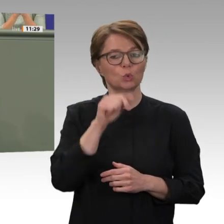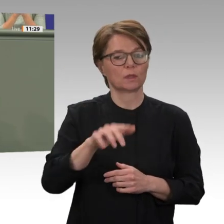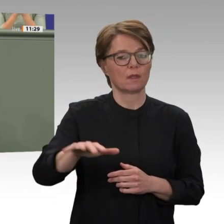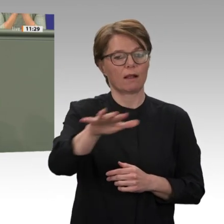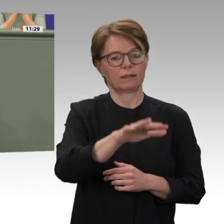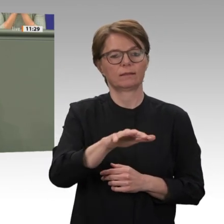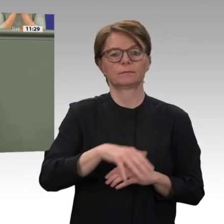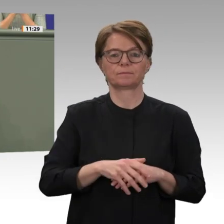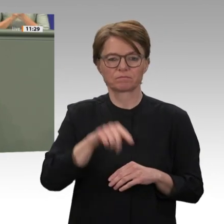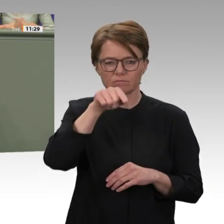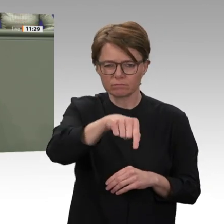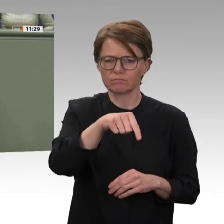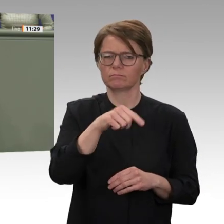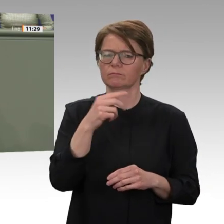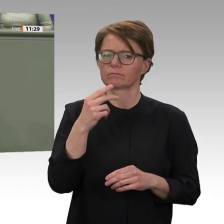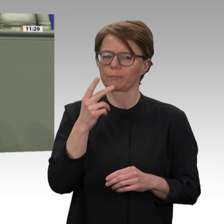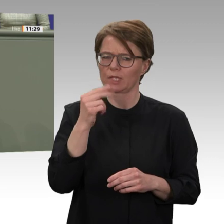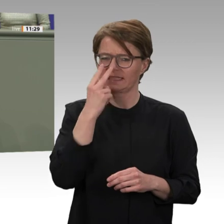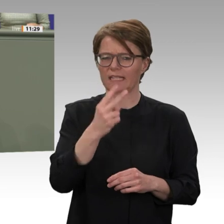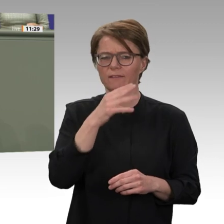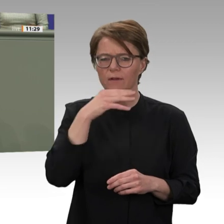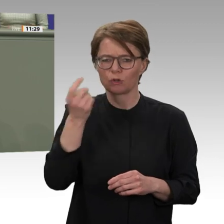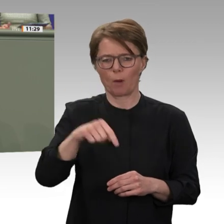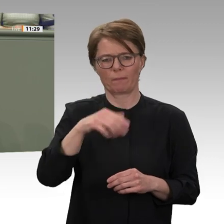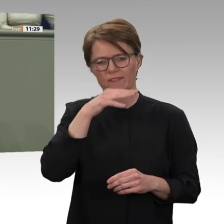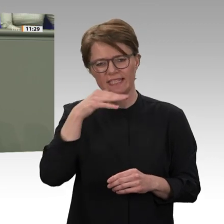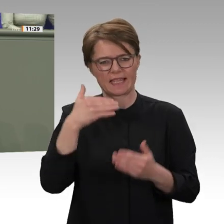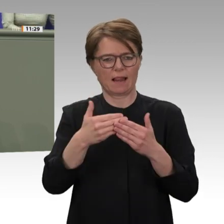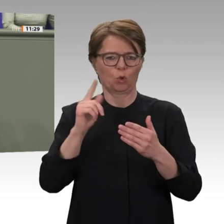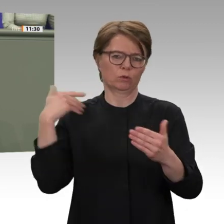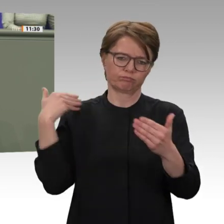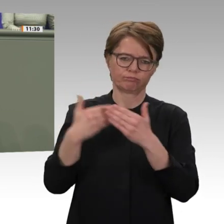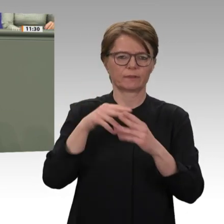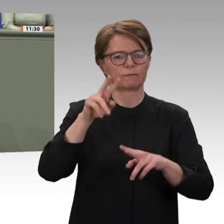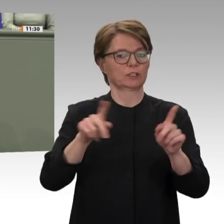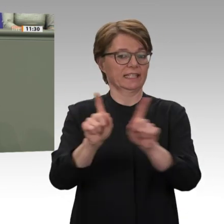der Baschir-Zeit nie aus den Augen verloren haben. Wir sind seit Langem der einzige